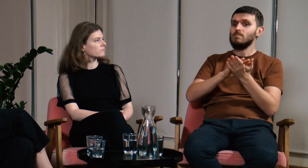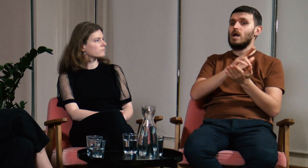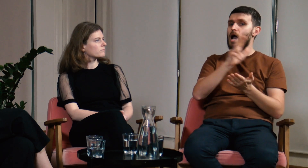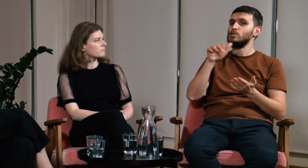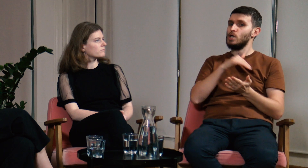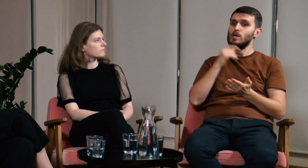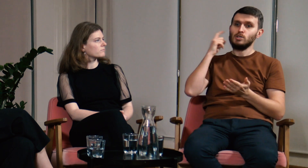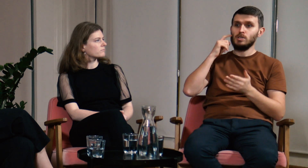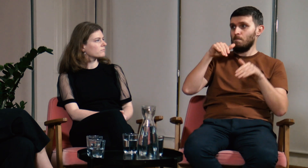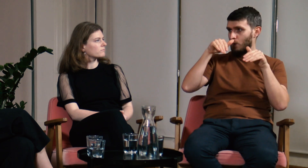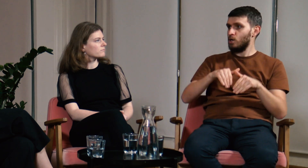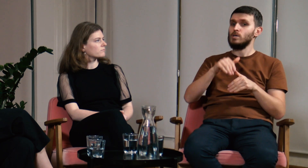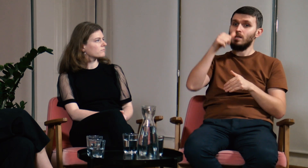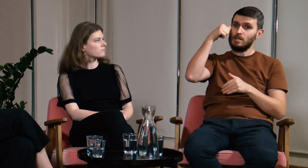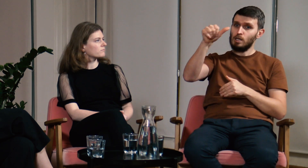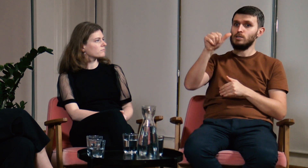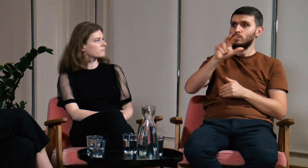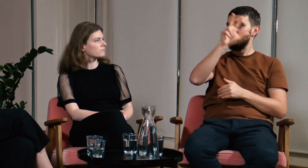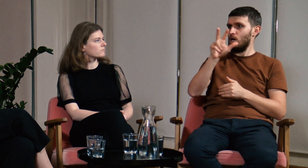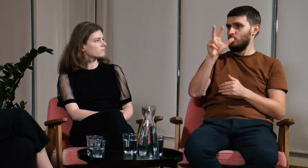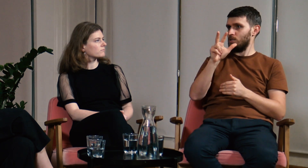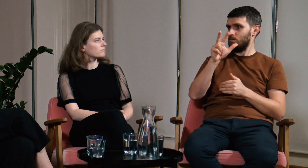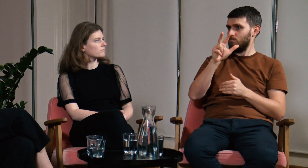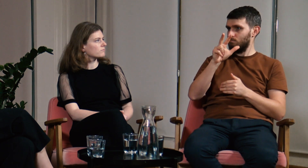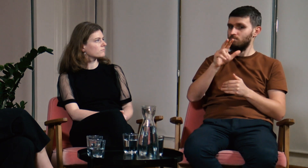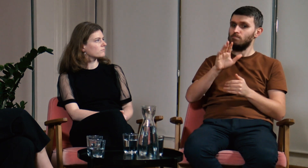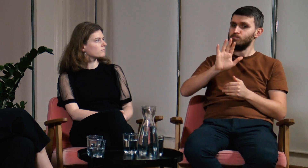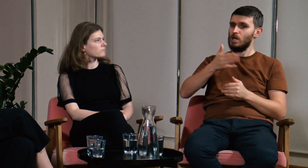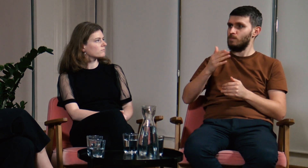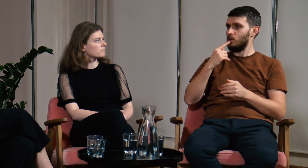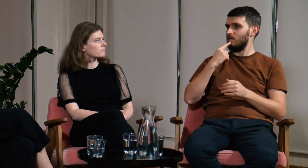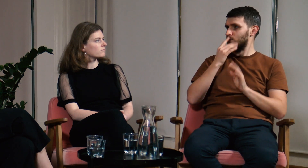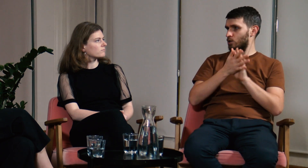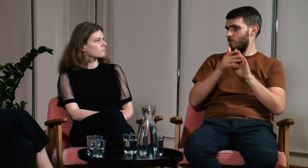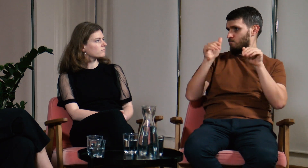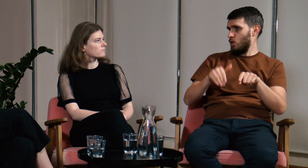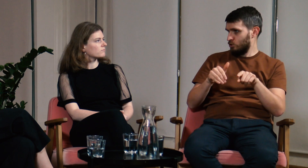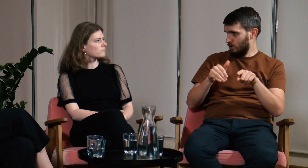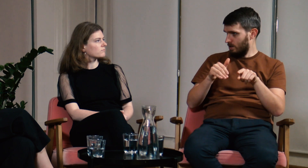Teraz każda szkoła masowa może zapewnić uczniowi 3 godziny nauki polskiego języka migowego w tygodniu.